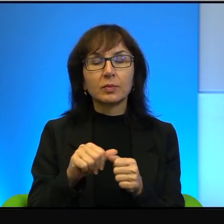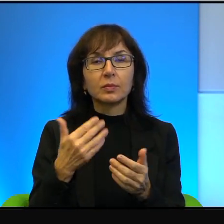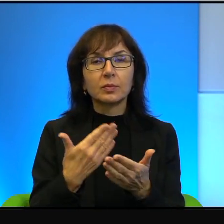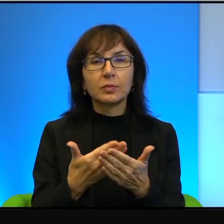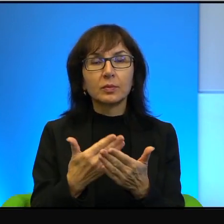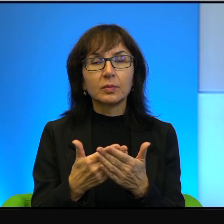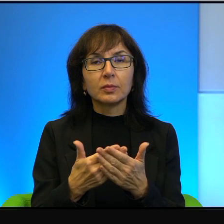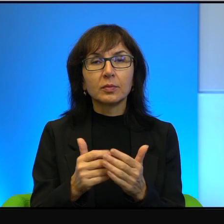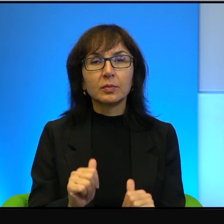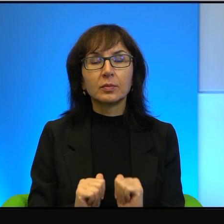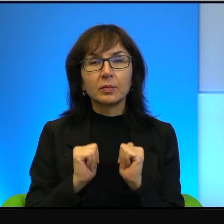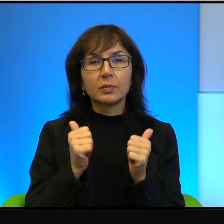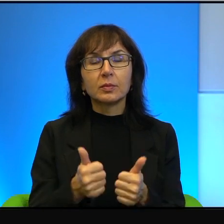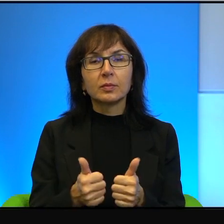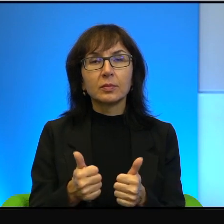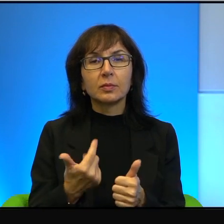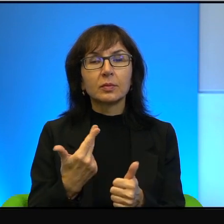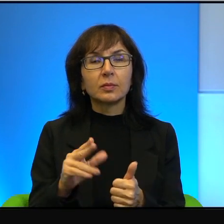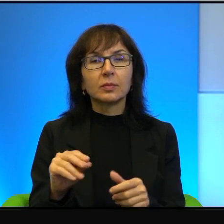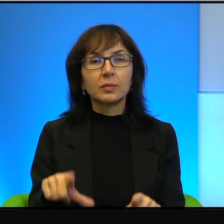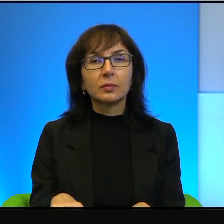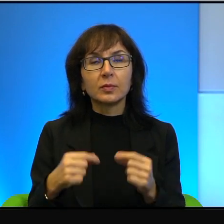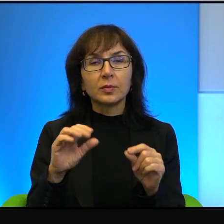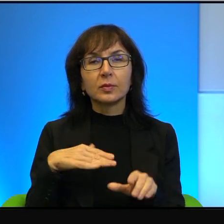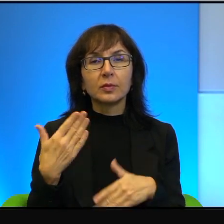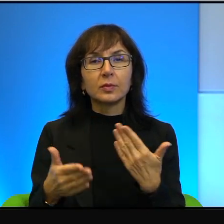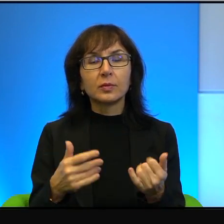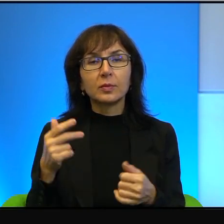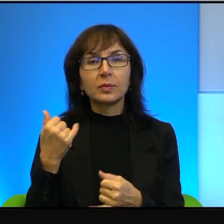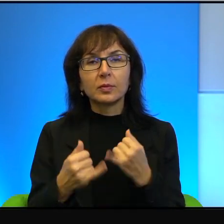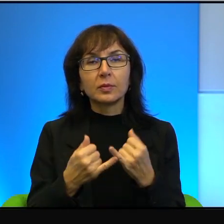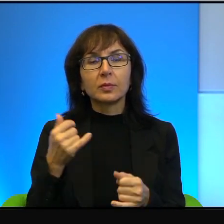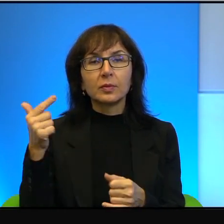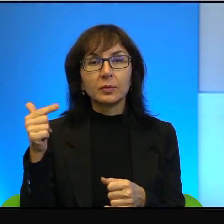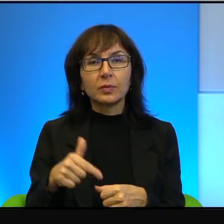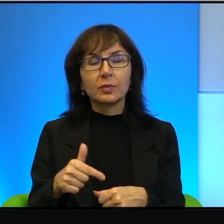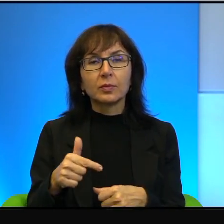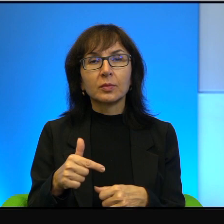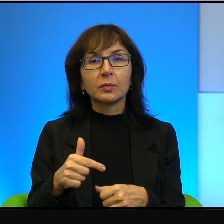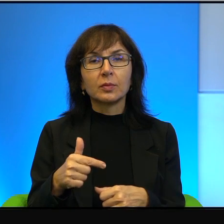żeby nie wybierać strony, a jeżeli już muszę, to naprawdę wolę z mądrym